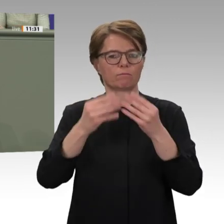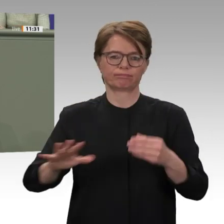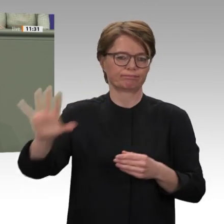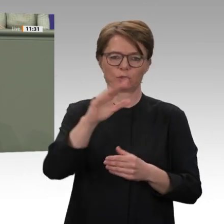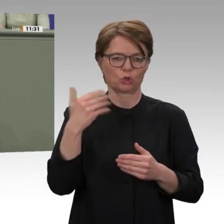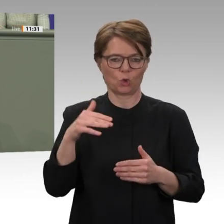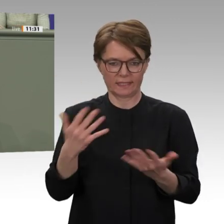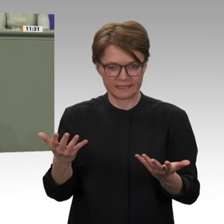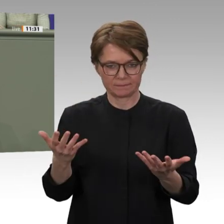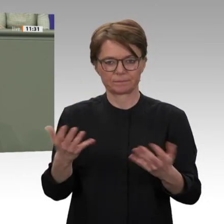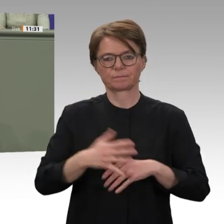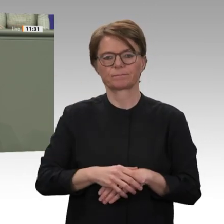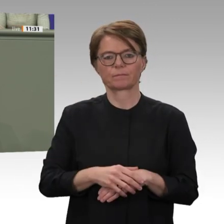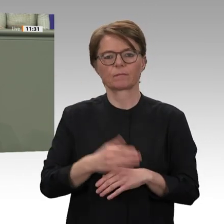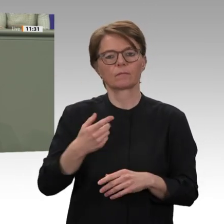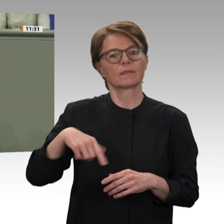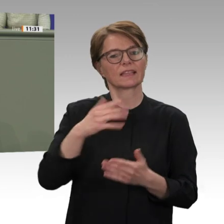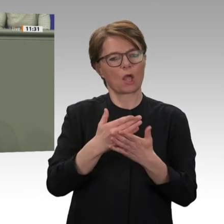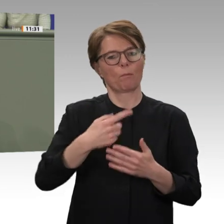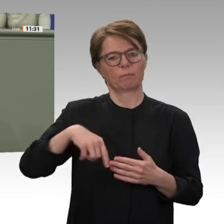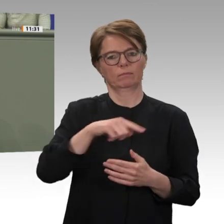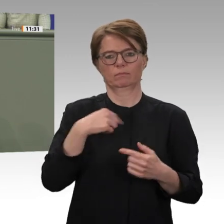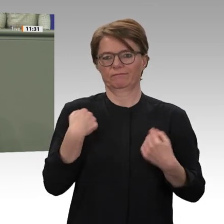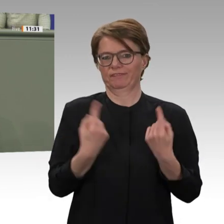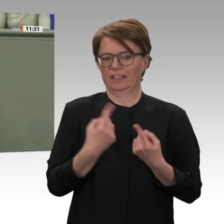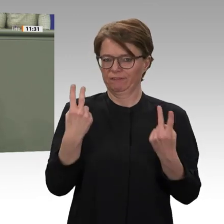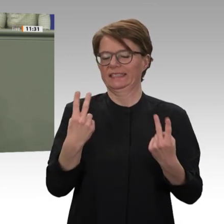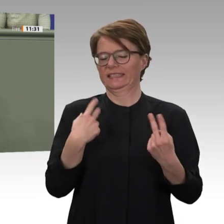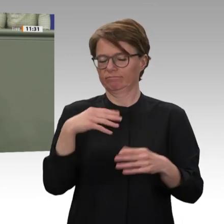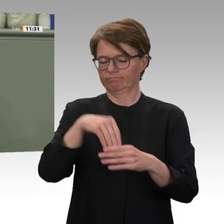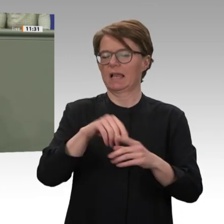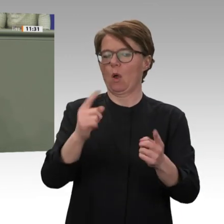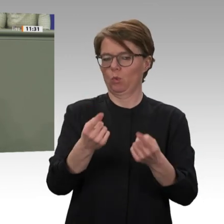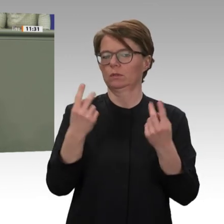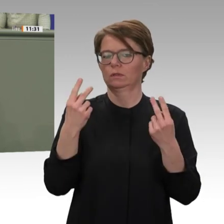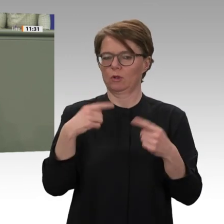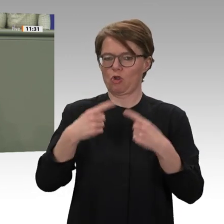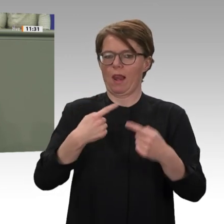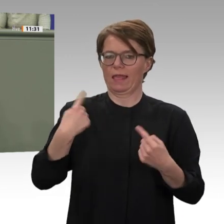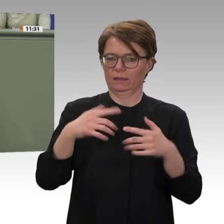Gleichzeitig, liebe Kolleginnen und Kollegen, arbeiten wir bereits an der Ausgestaltung